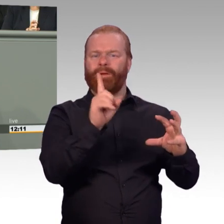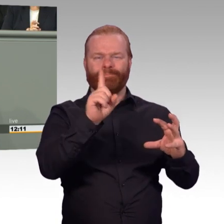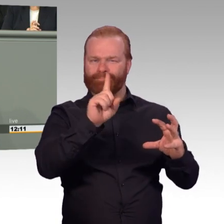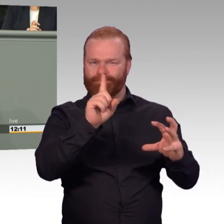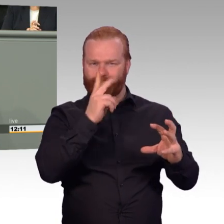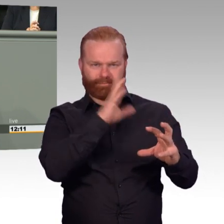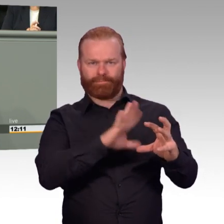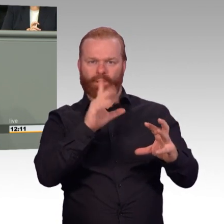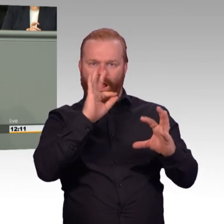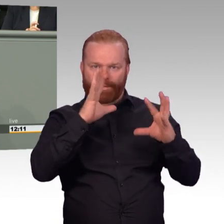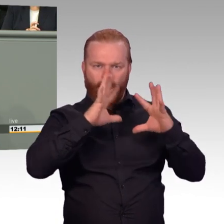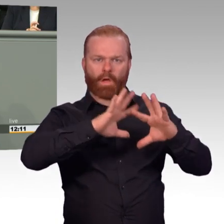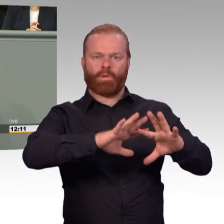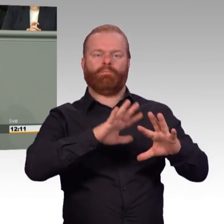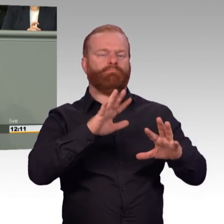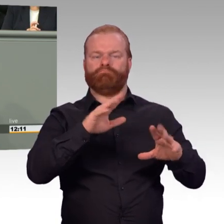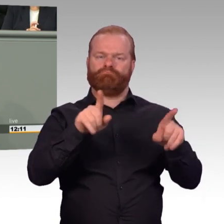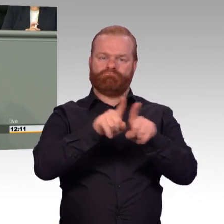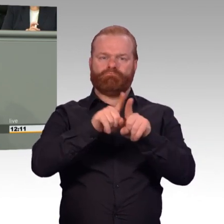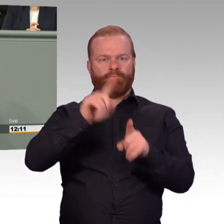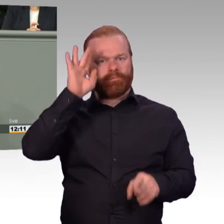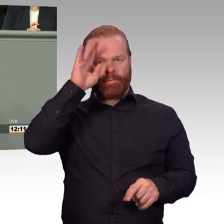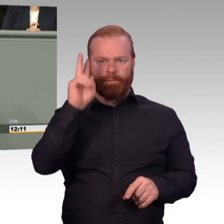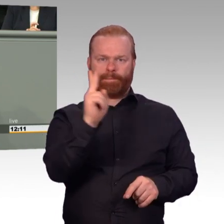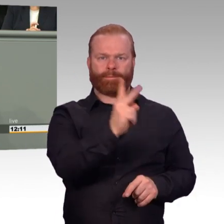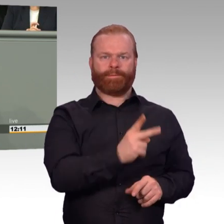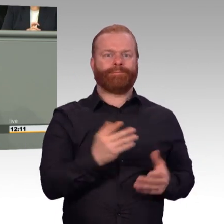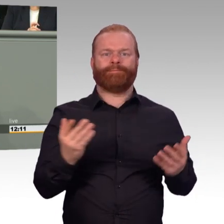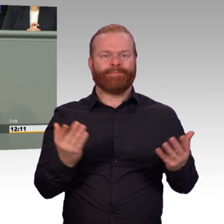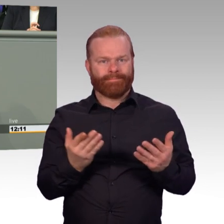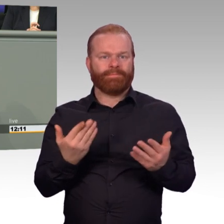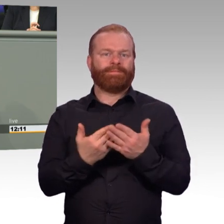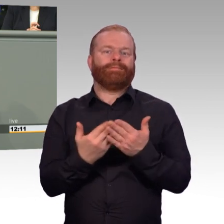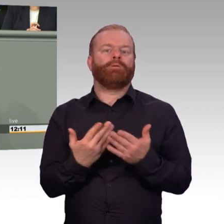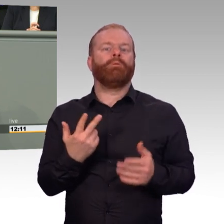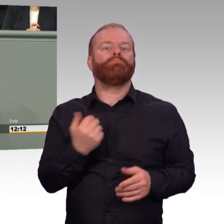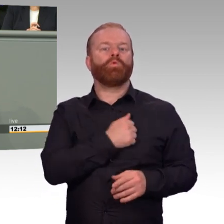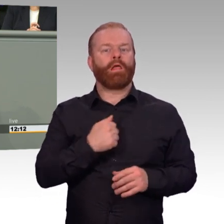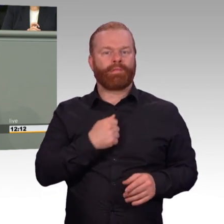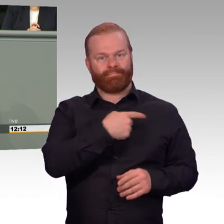Und insgesamt hilft der Ausbau des Berufsförderungsdienstes beim Übergang selbst,